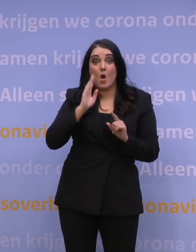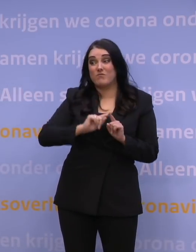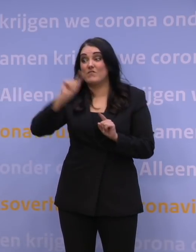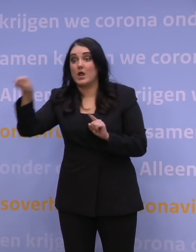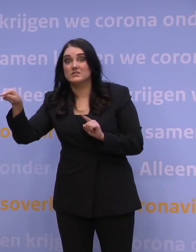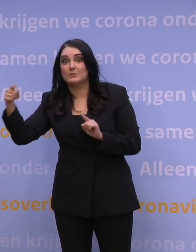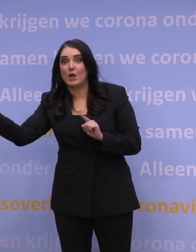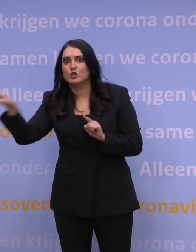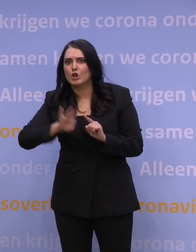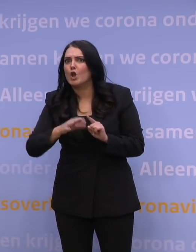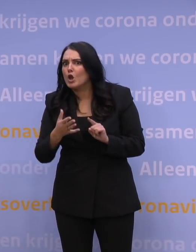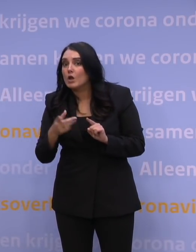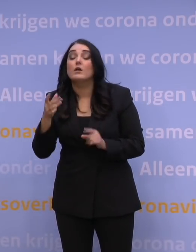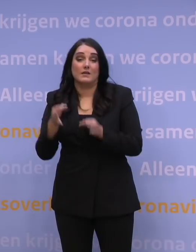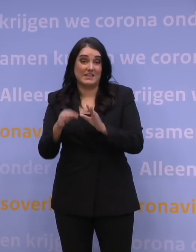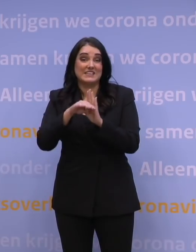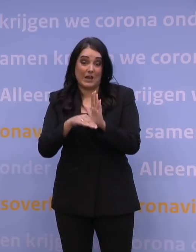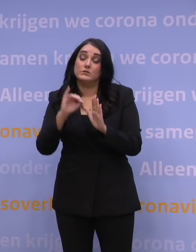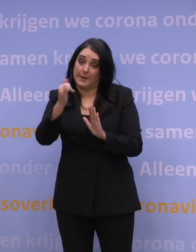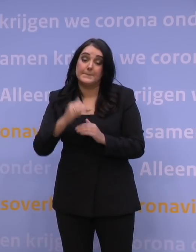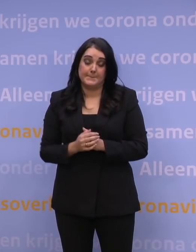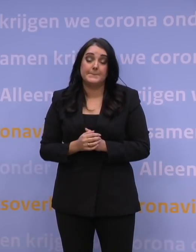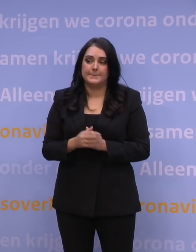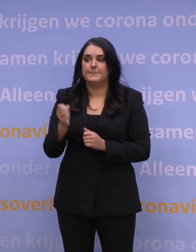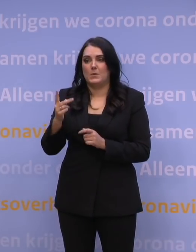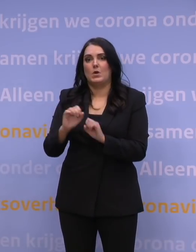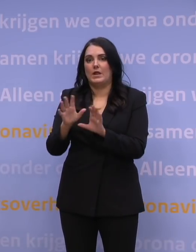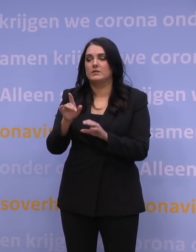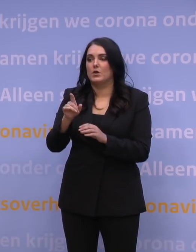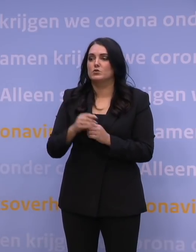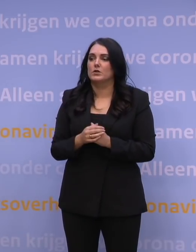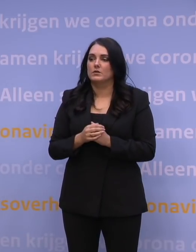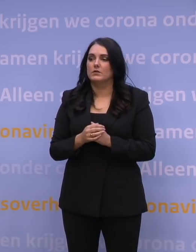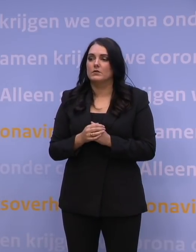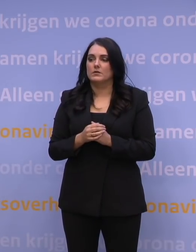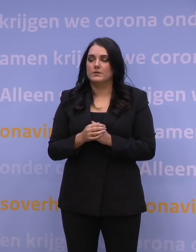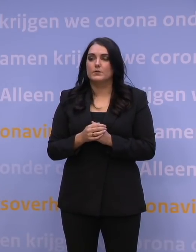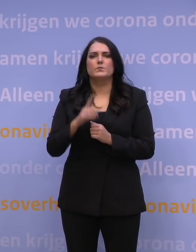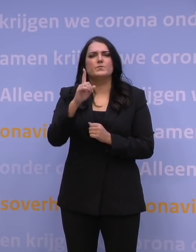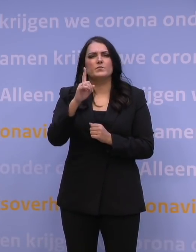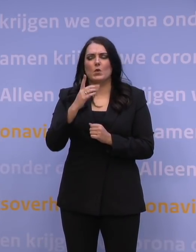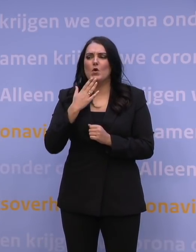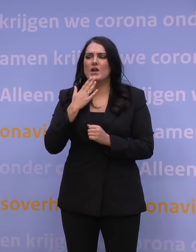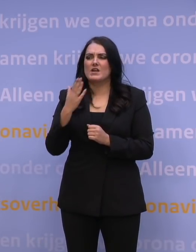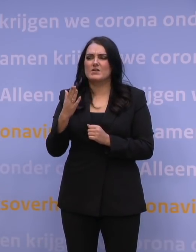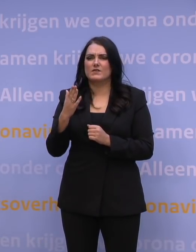krijgt die er dan ook mee te maken? -Met de testregels zeker, ja. Helder. Dan heb ik nog één vraag. Die is toch voor meneer Rutte.